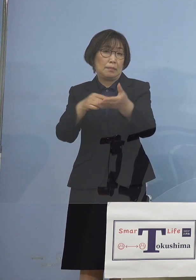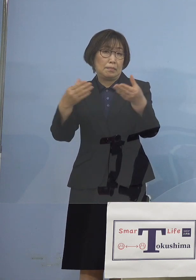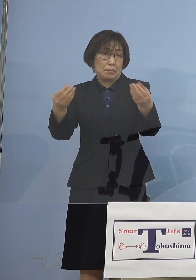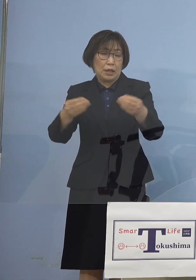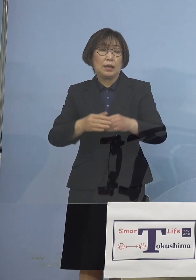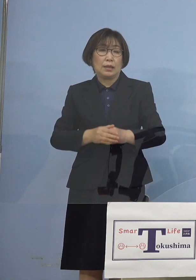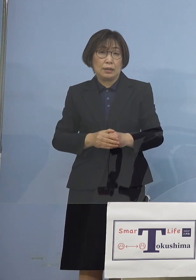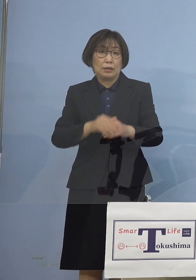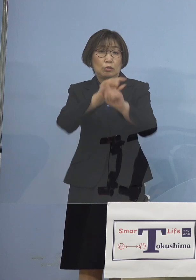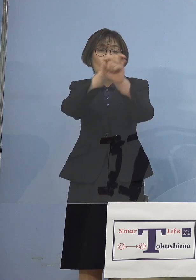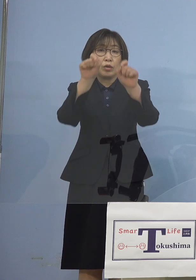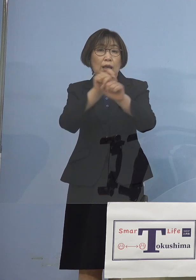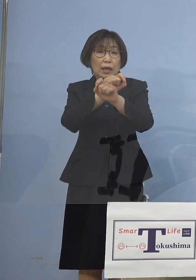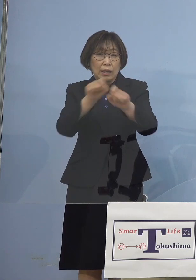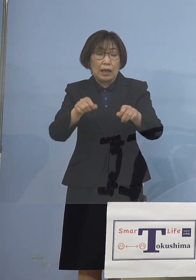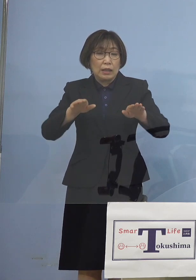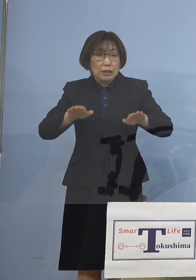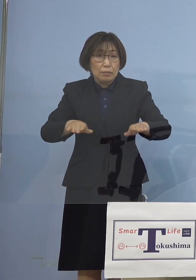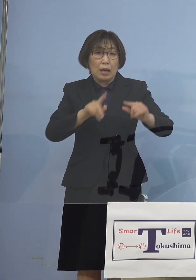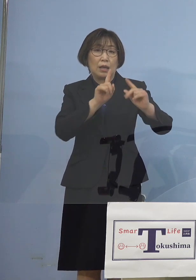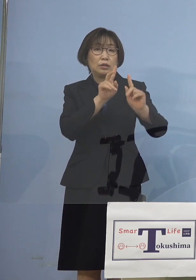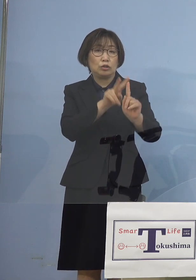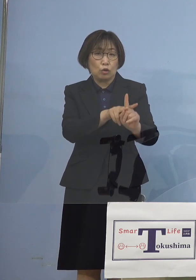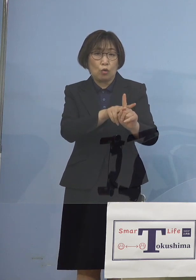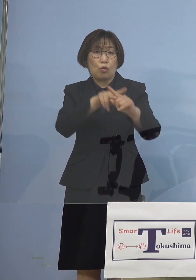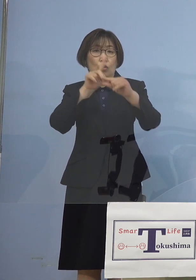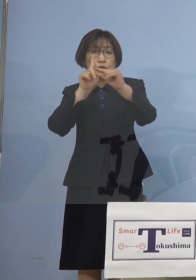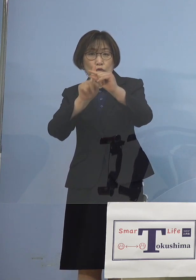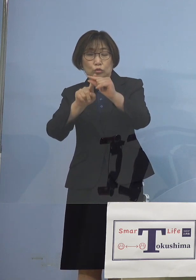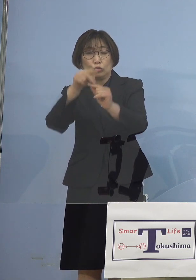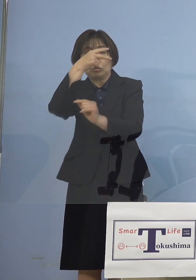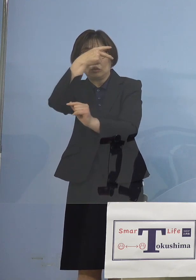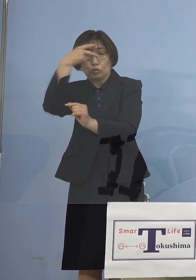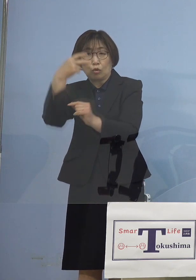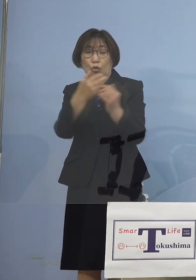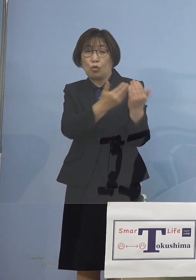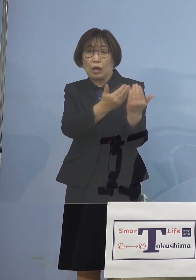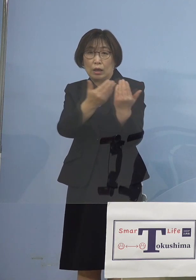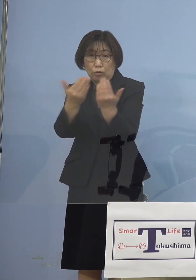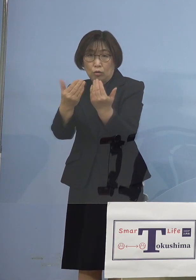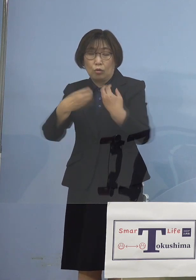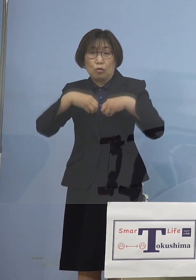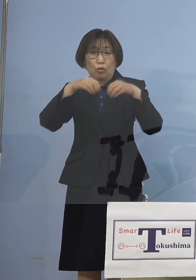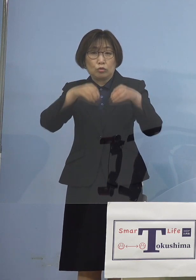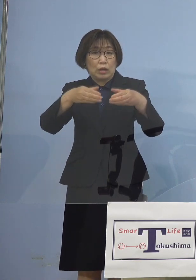今では小中高における クラスターはもちろんのこと